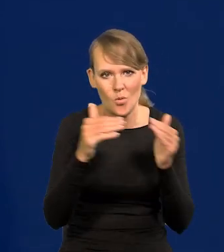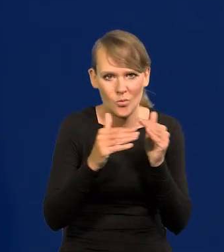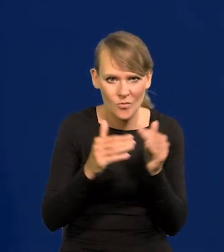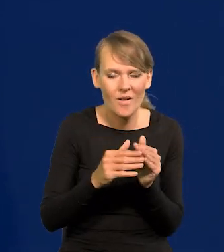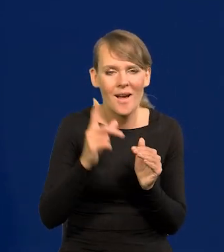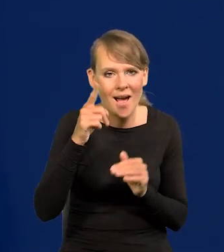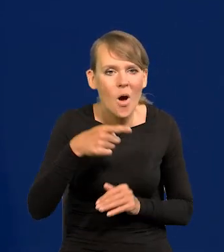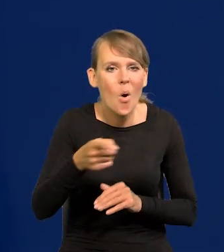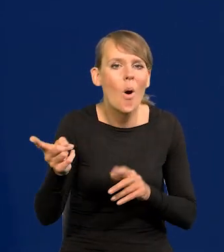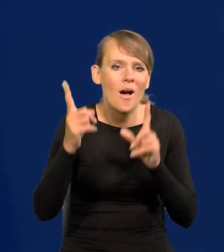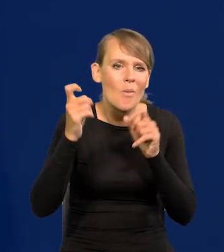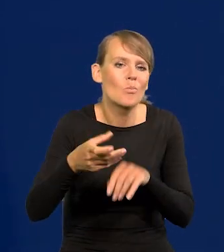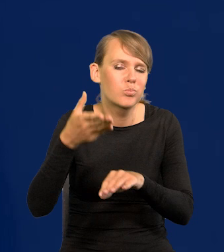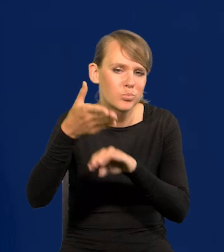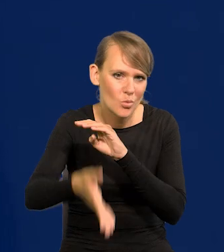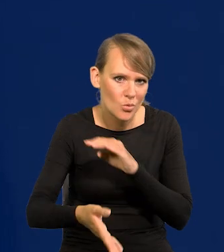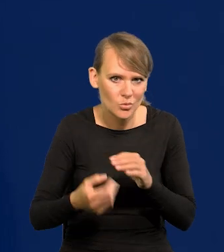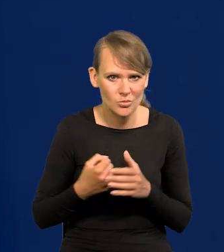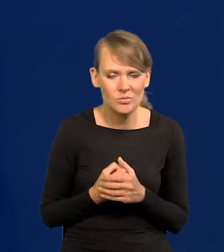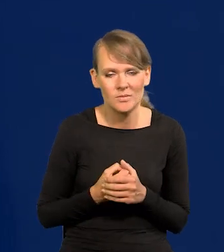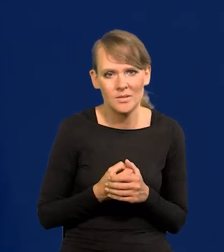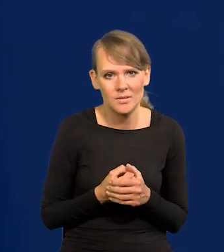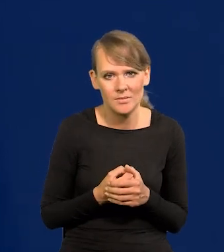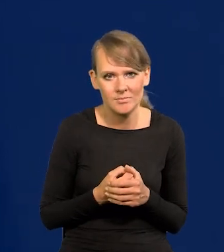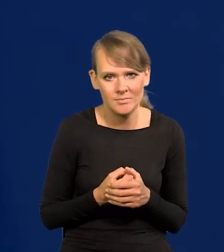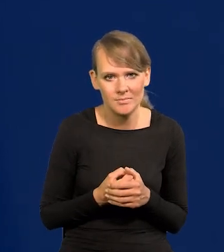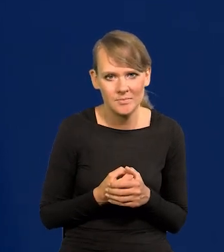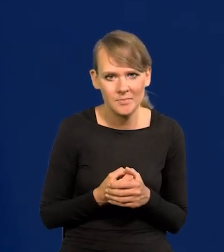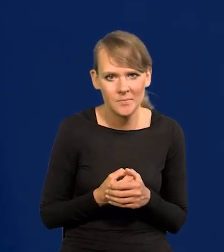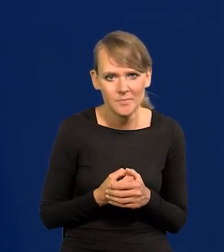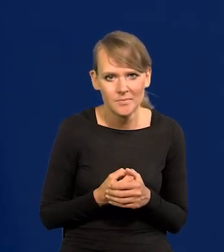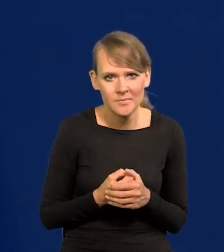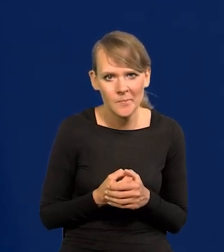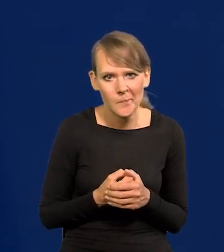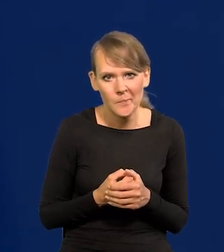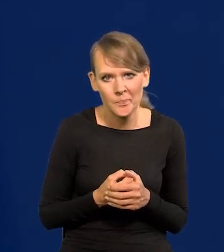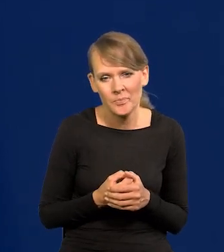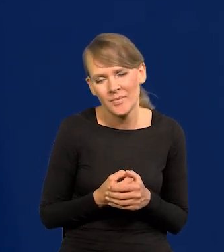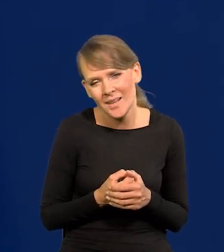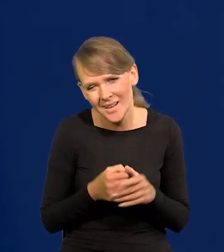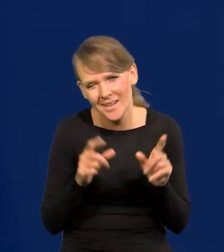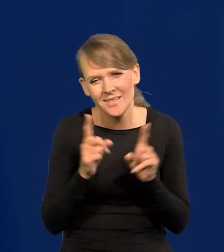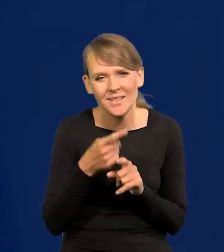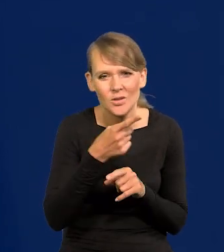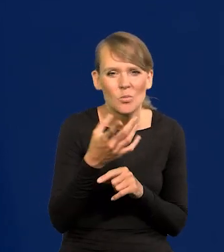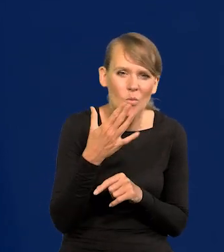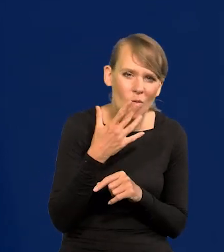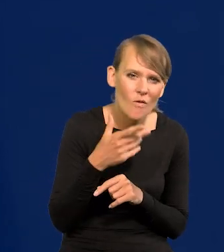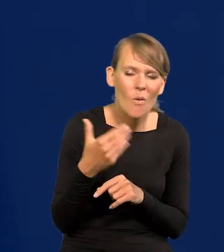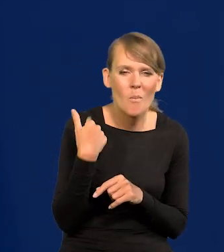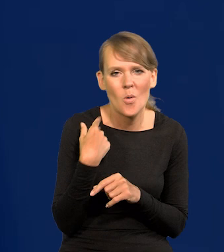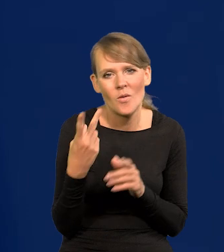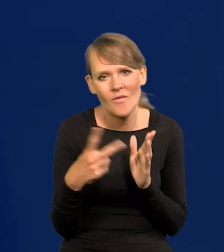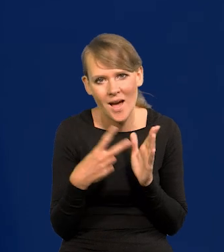Natomiast zaczęli dużo później, to dużo później czy tam niedużo później, bo tam też się mówi o dwóch podwyżkach.